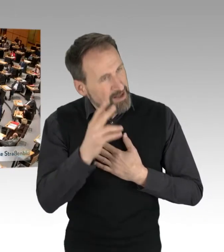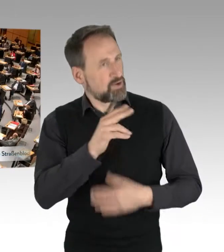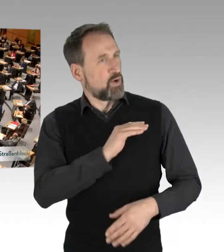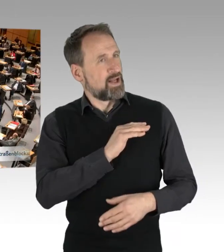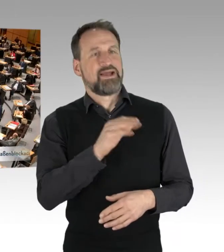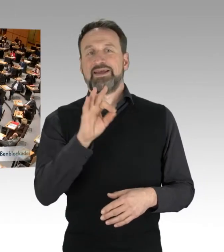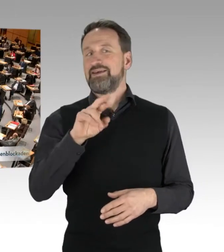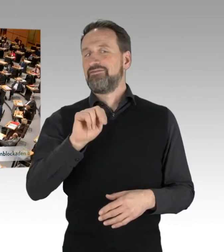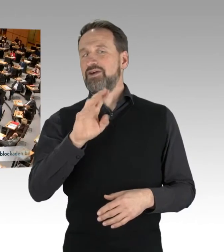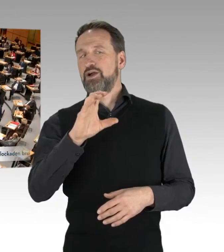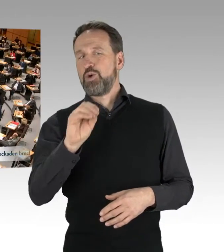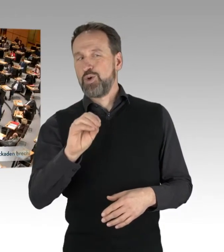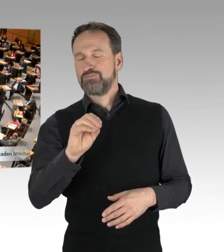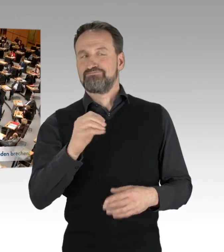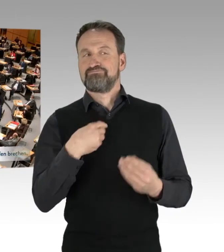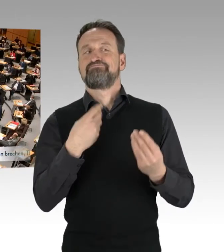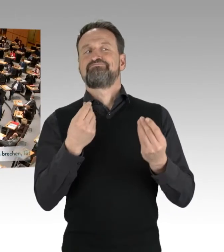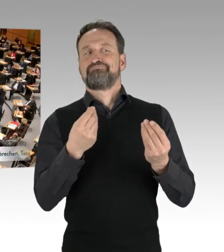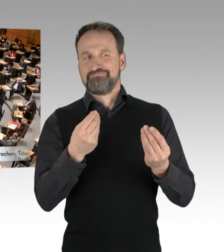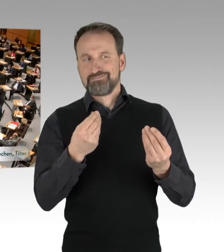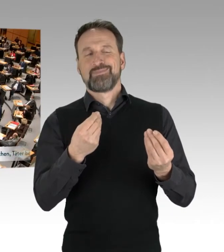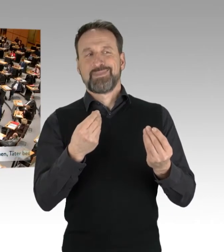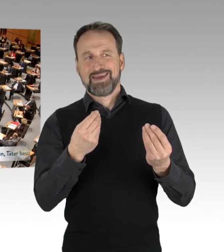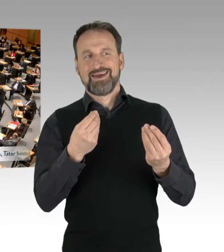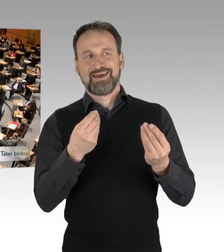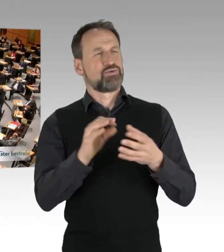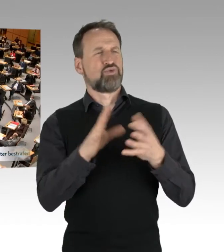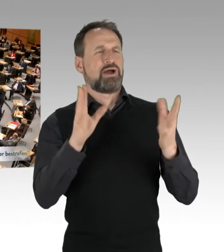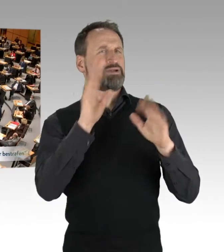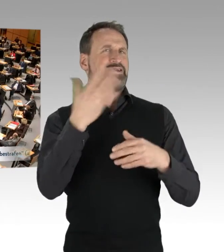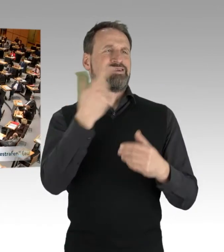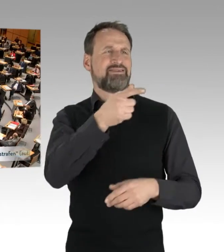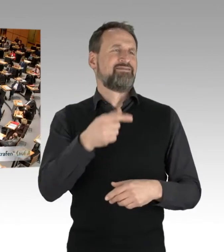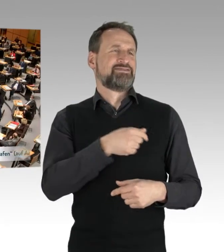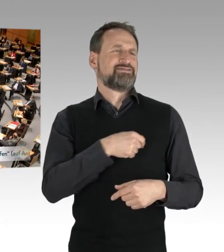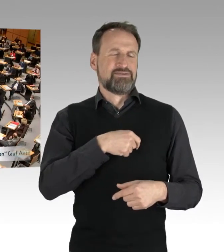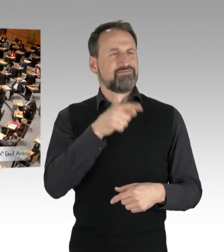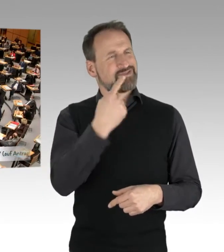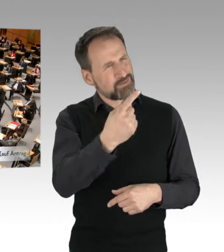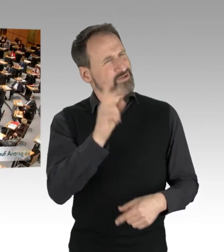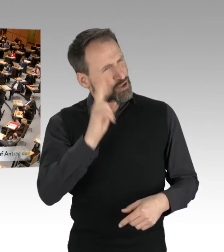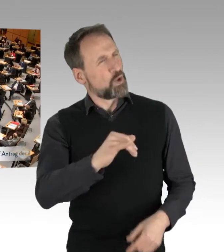man merkt, unabhängig davon, was an der Wand steht, dass Sie ein Grüner sind. Das merkt man, das merkt man durch und durch.